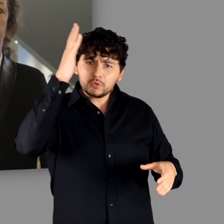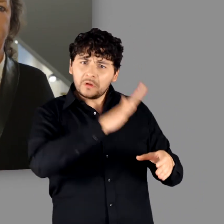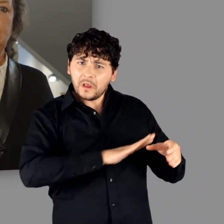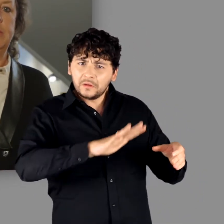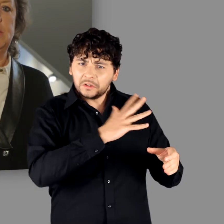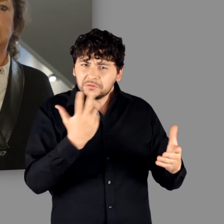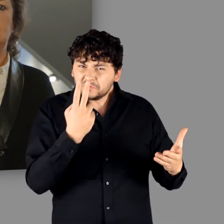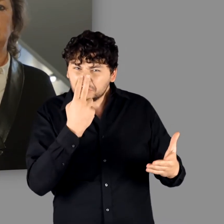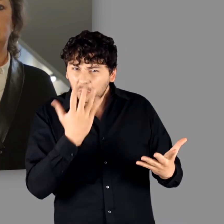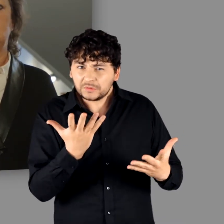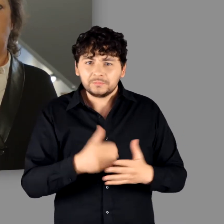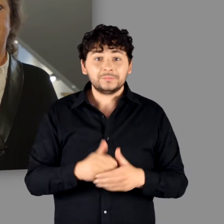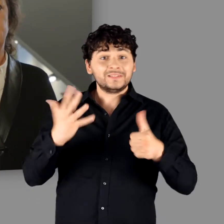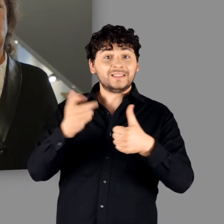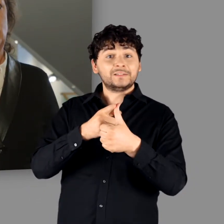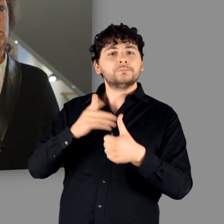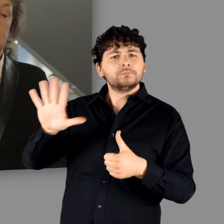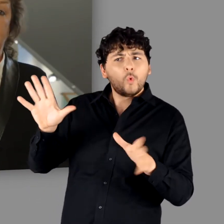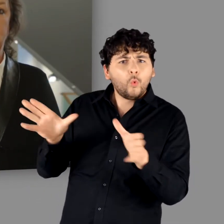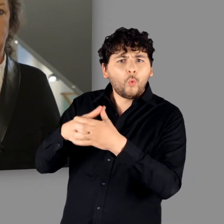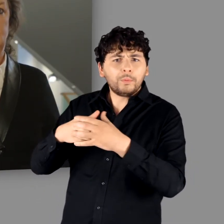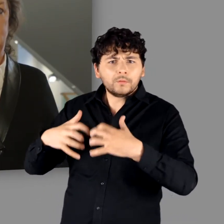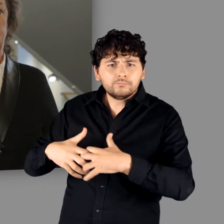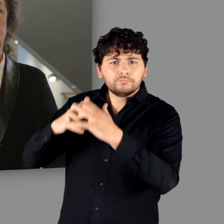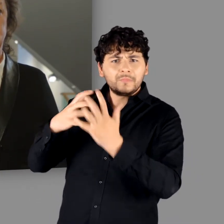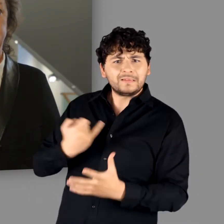Wie bildeten sich Gruppen und Identitäten heraus?